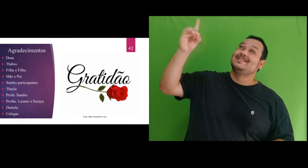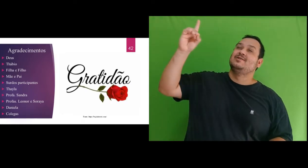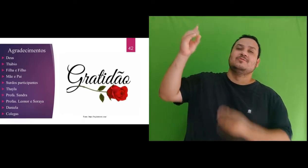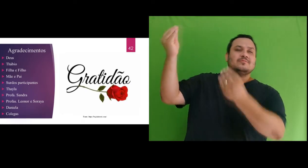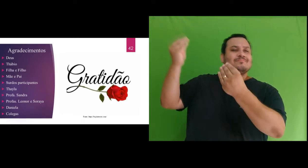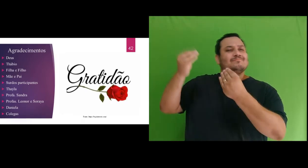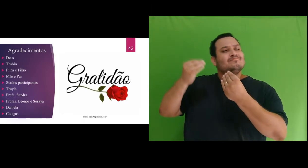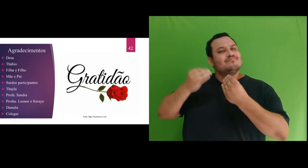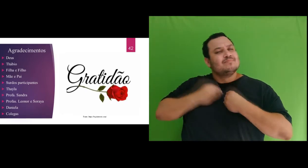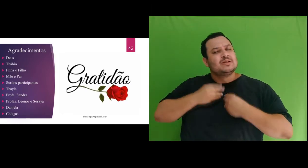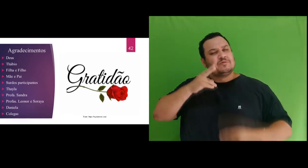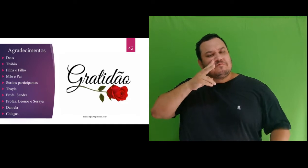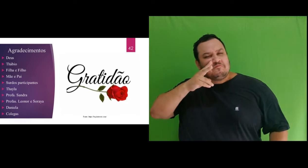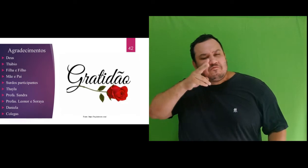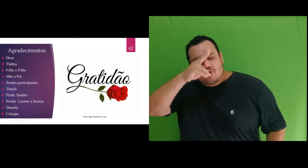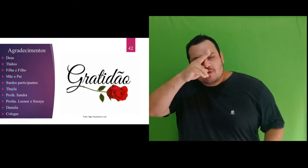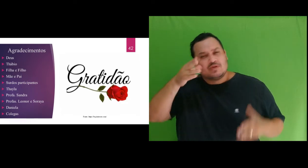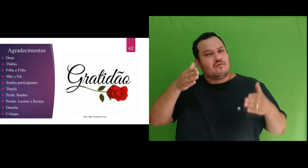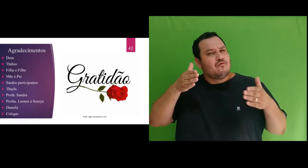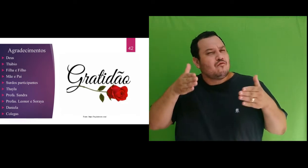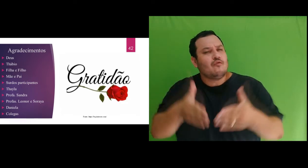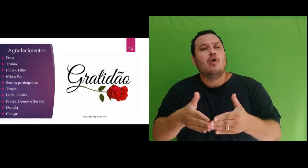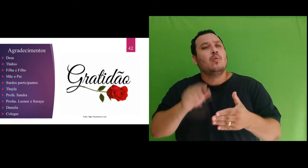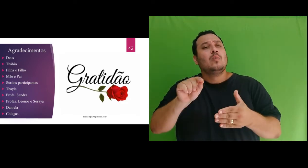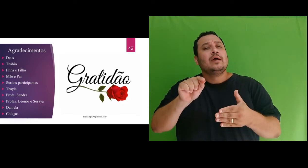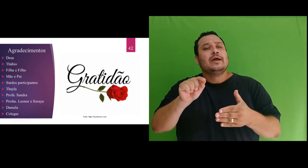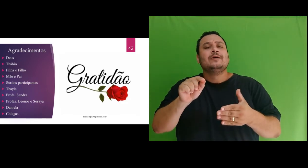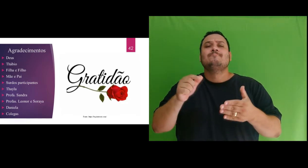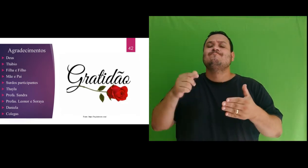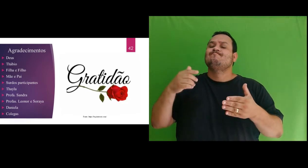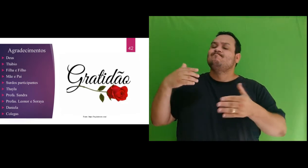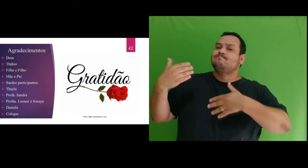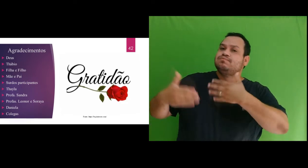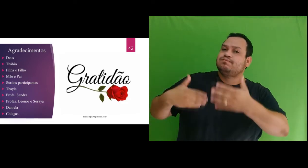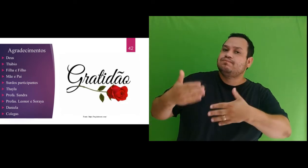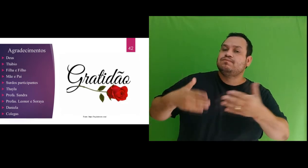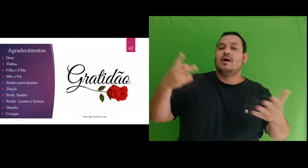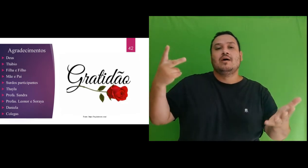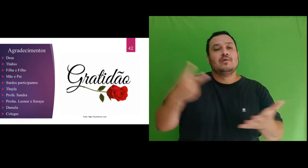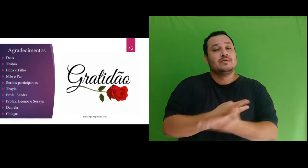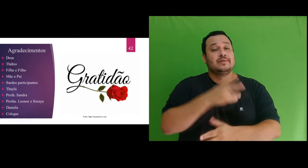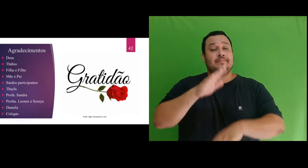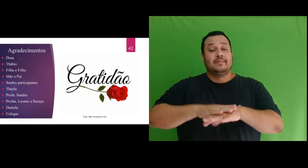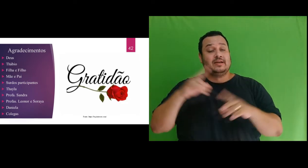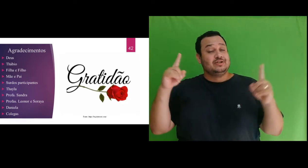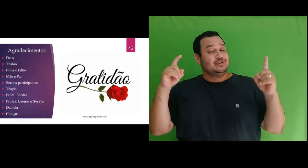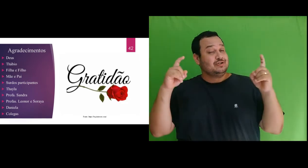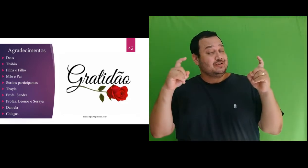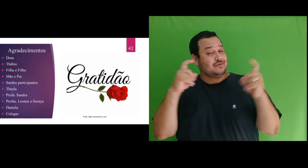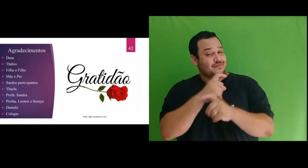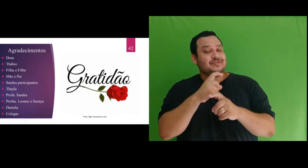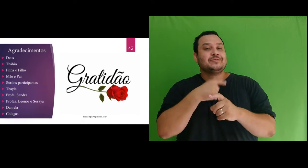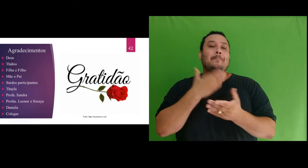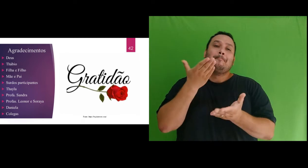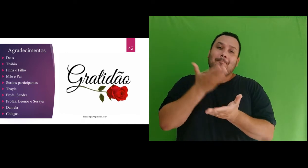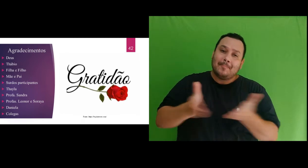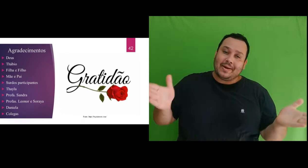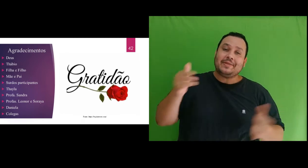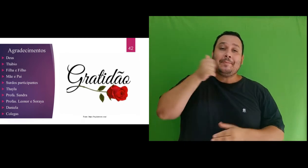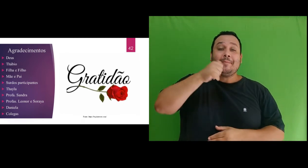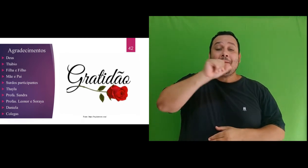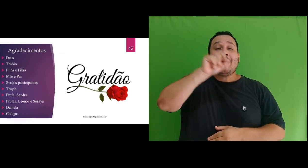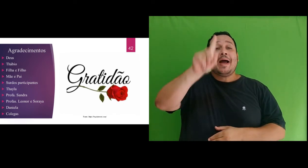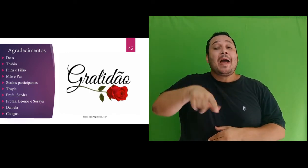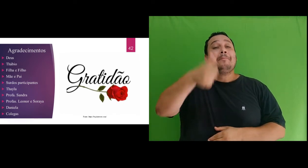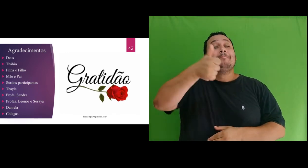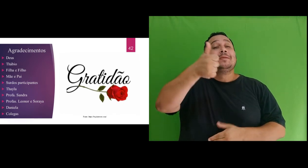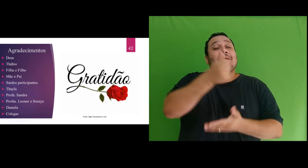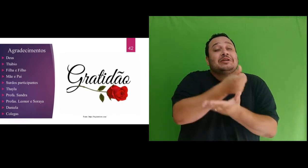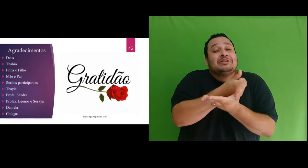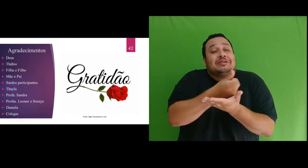dado força e foco diante da perda tão difícil que foi o falecimento da minha mãe, agradeço também